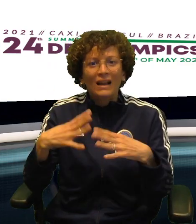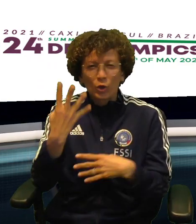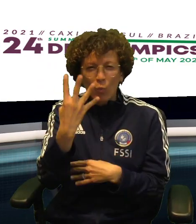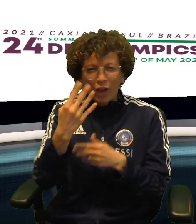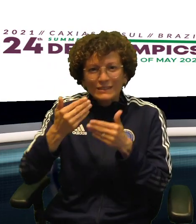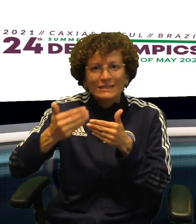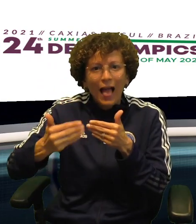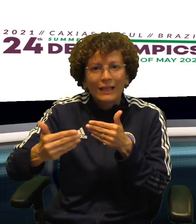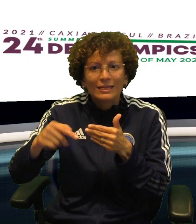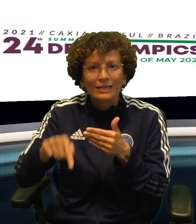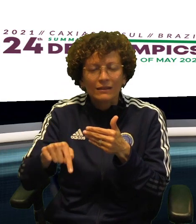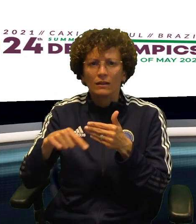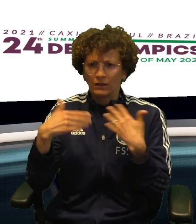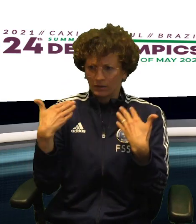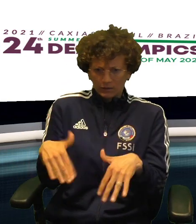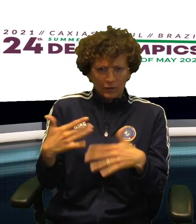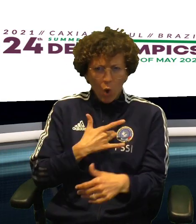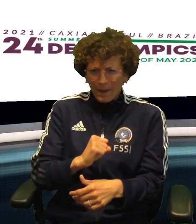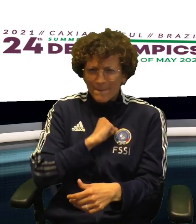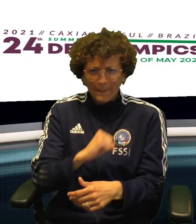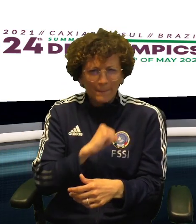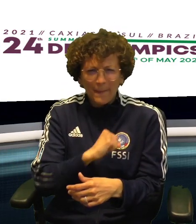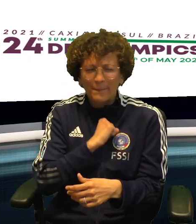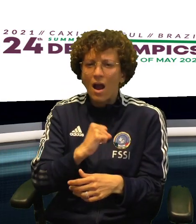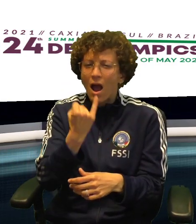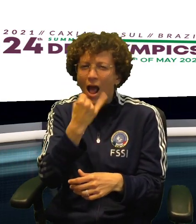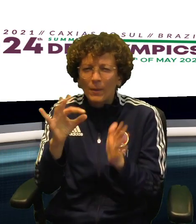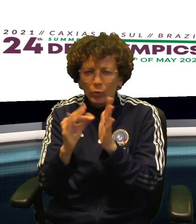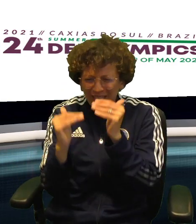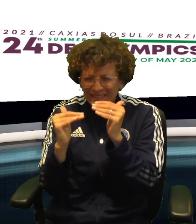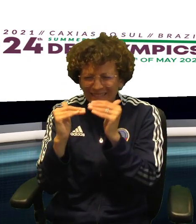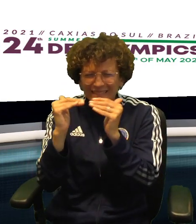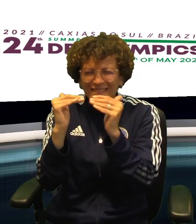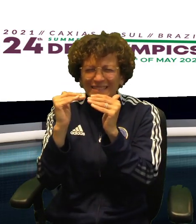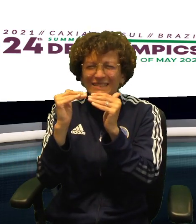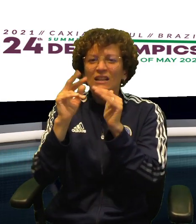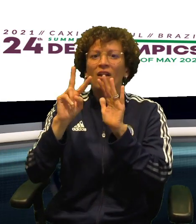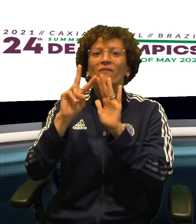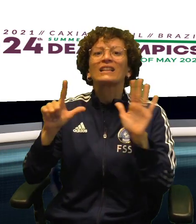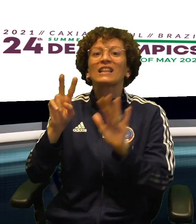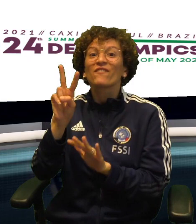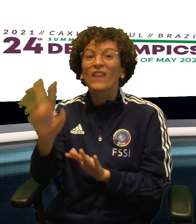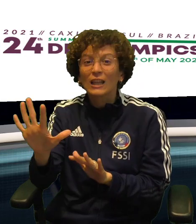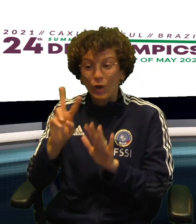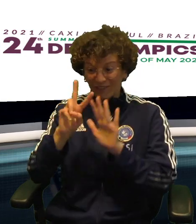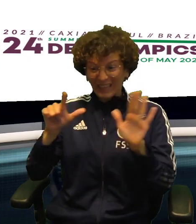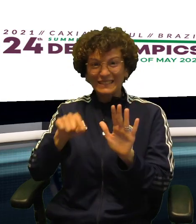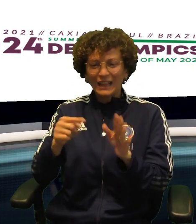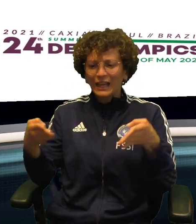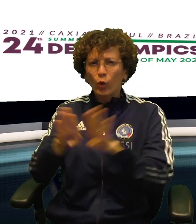CON UN QUARTO SET DA BATTICUORE, GIOCATO PUNTO SU PUNTO E CHIUSO DA TOMAT SUL 27-25